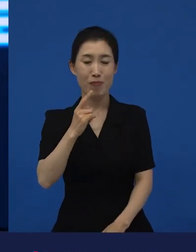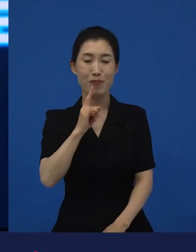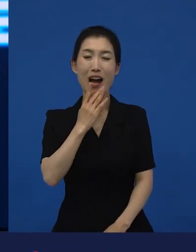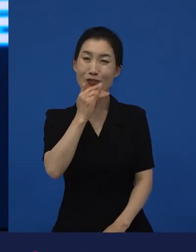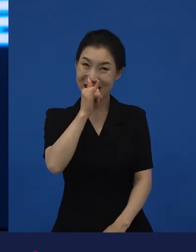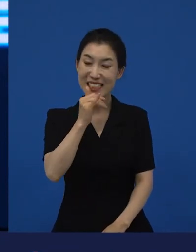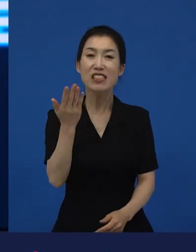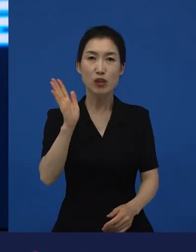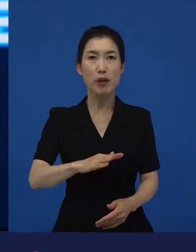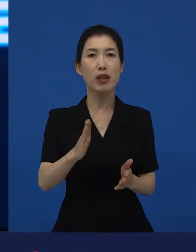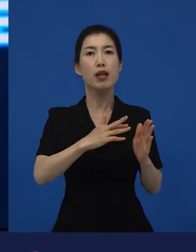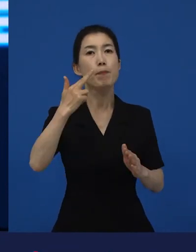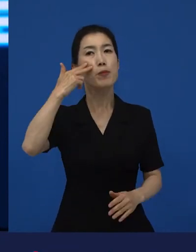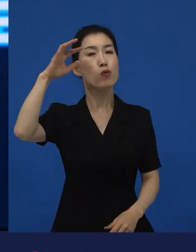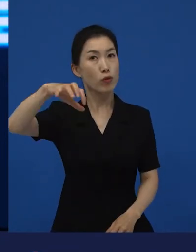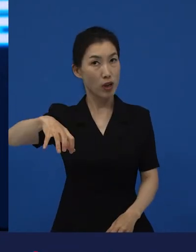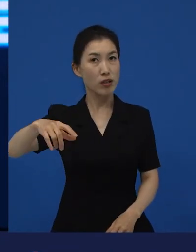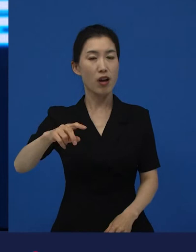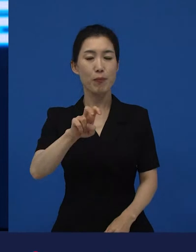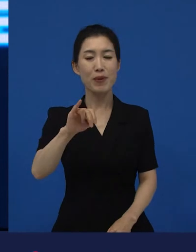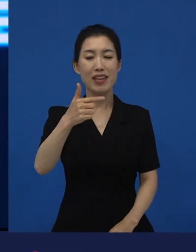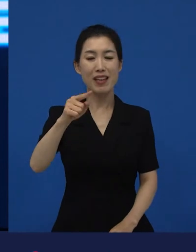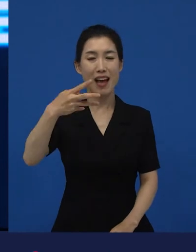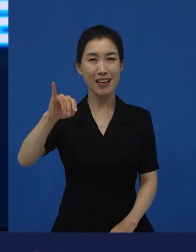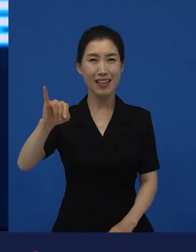그다음에 라는 영화는 미국 자본으로 미국에서 만들어졌기 때문에